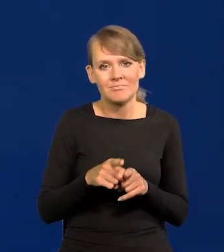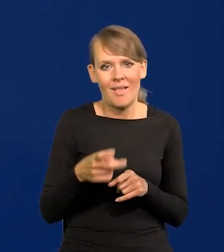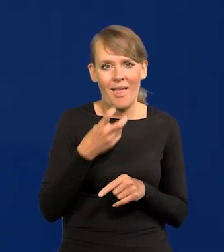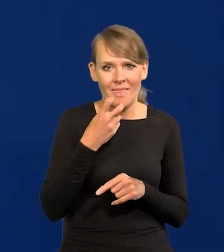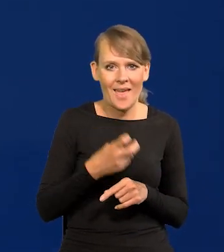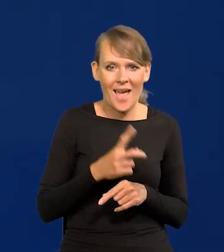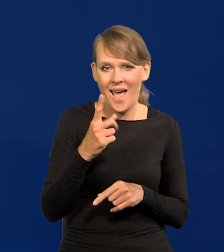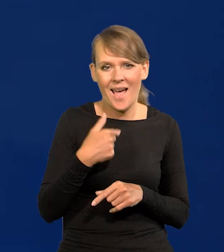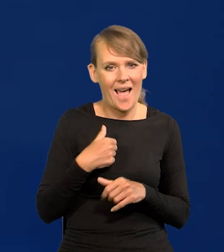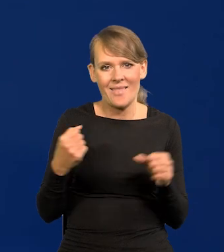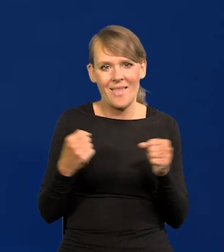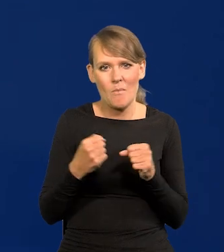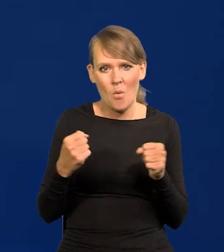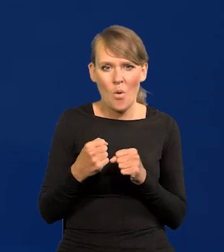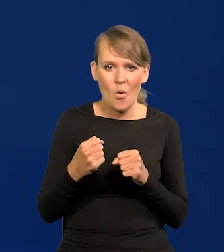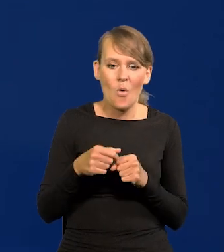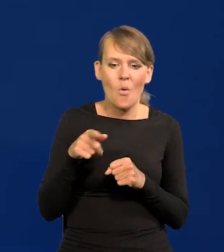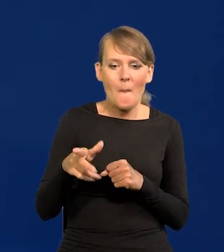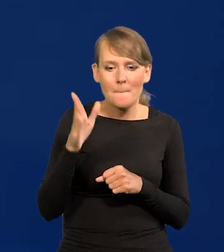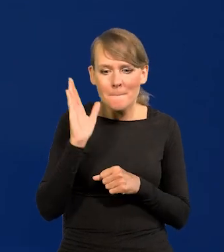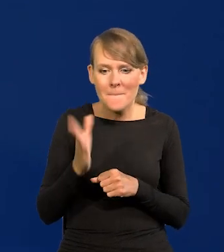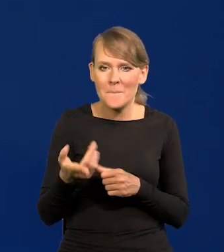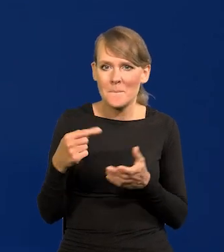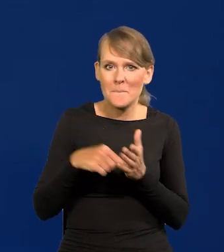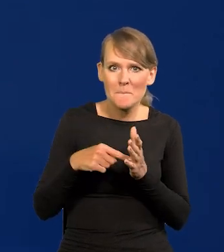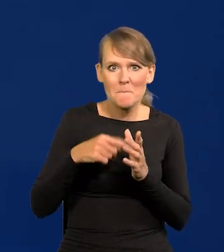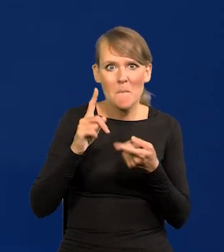Natomiast tu się nie boję, że to będzie jakoś upolitycznione czy coś takiego,